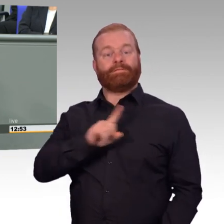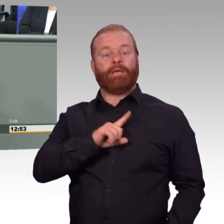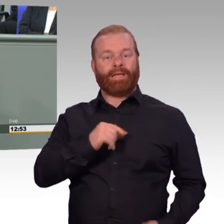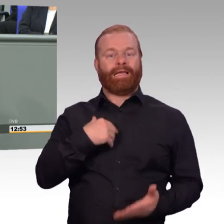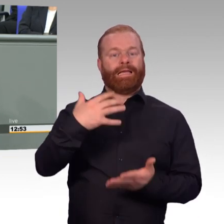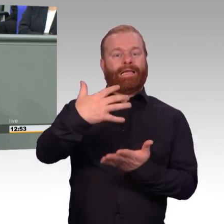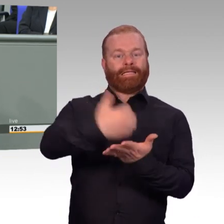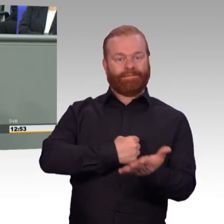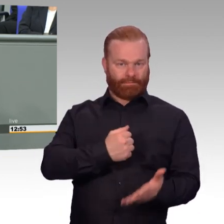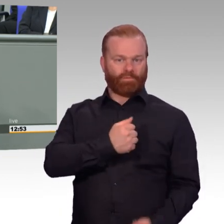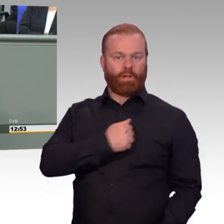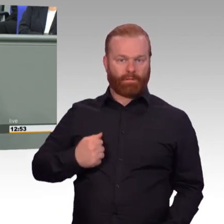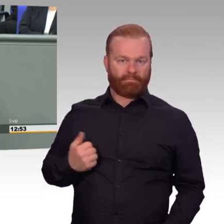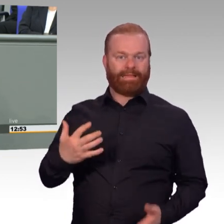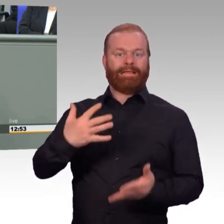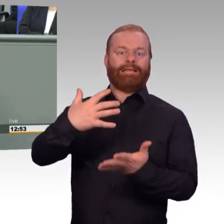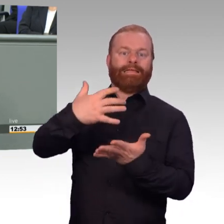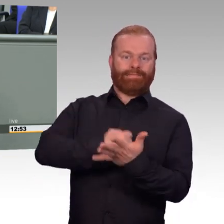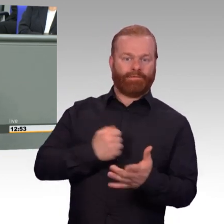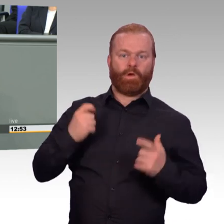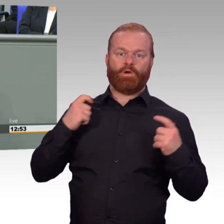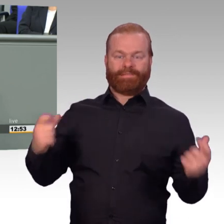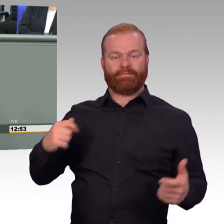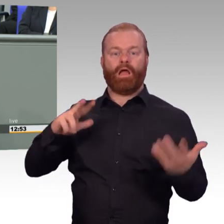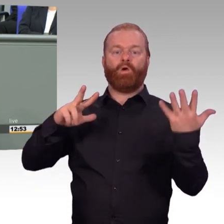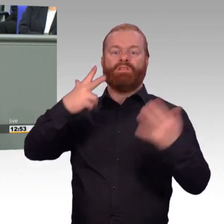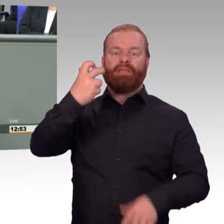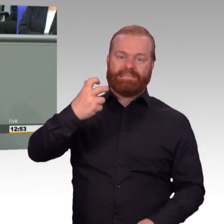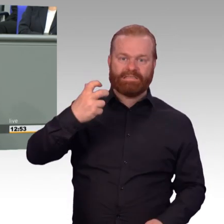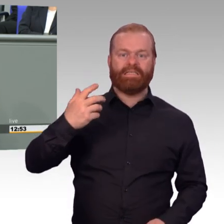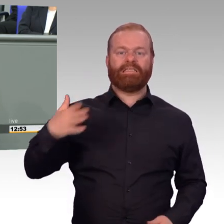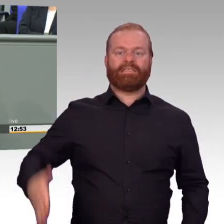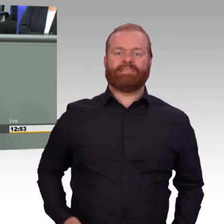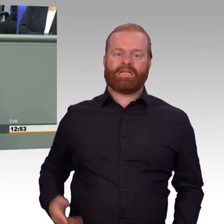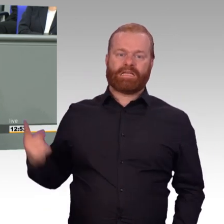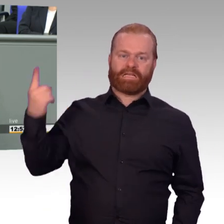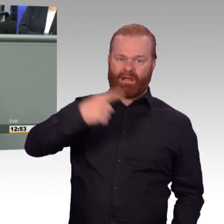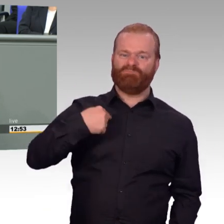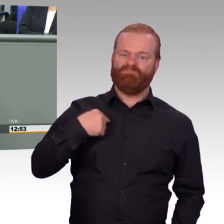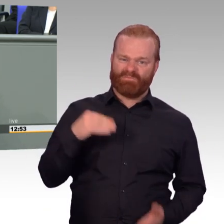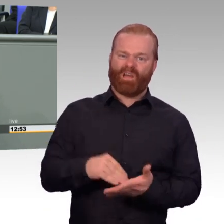und Präsident des Verbandes der Reservisten der deutschen Bundeswehr kann ich nur sagen, gilt mein und unser besonderer-,